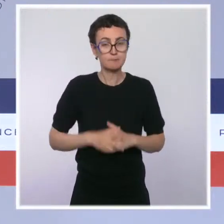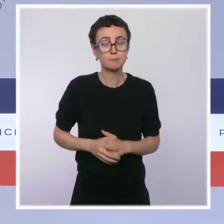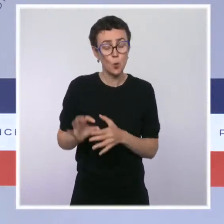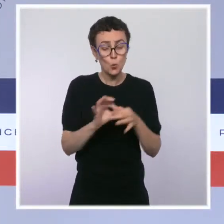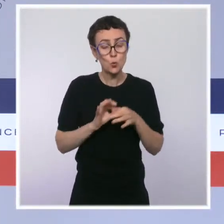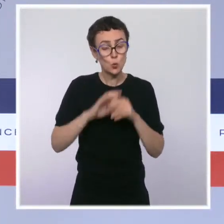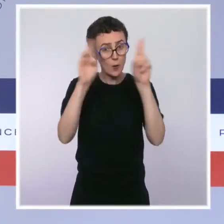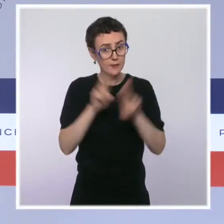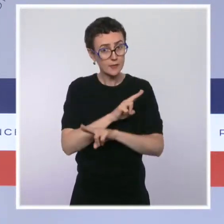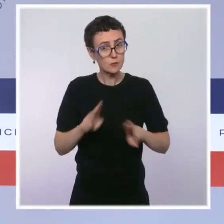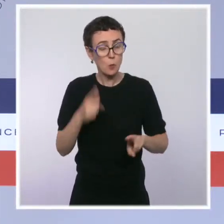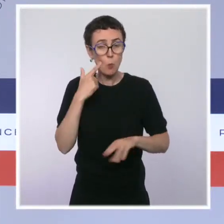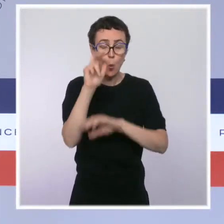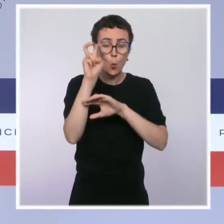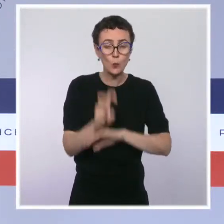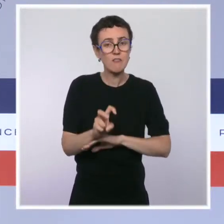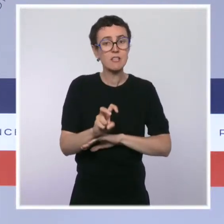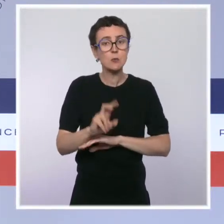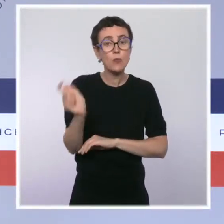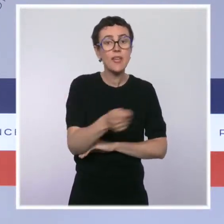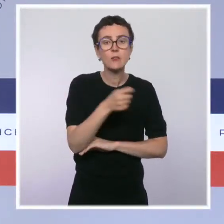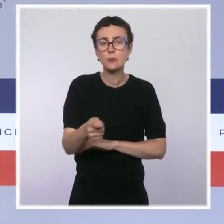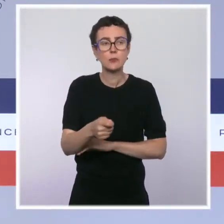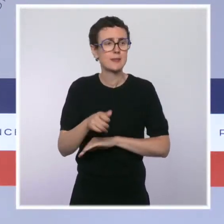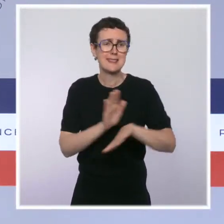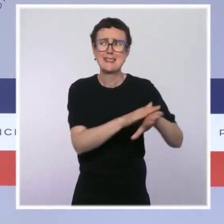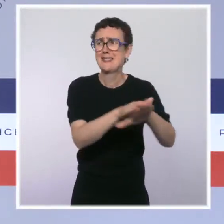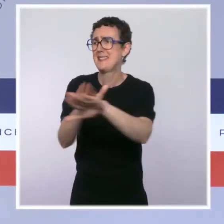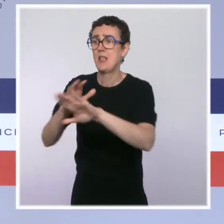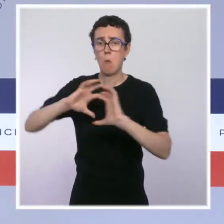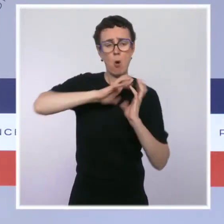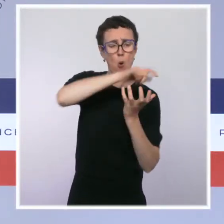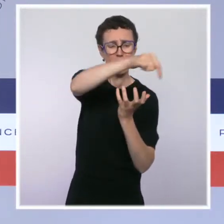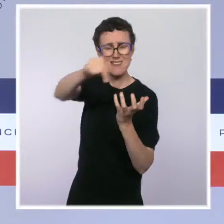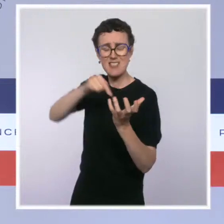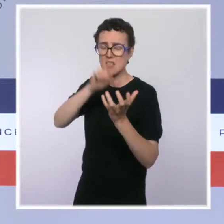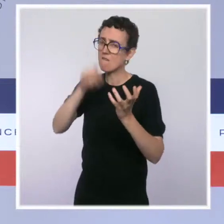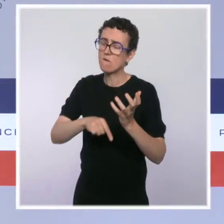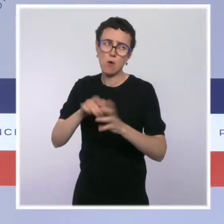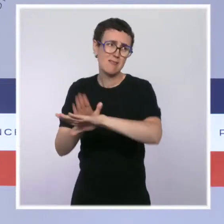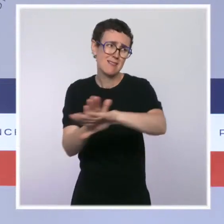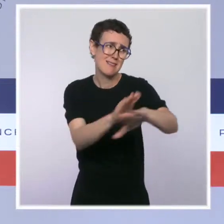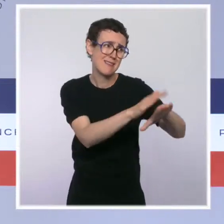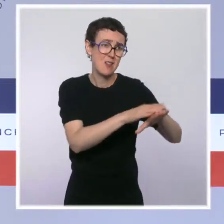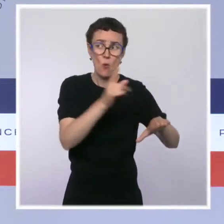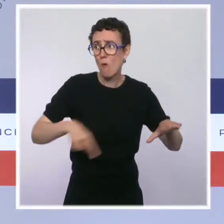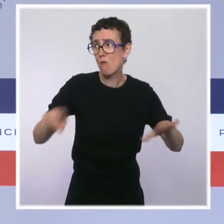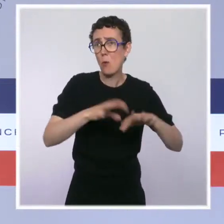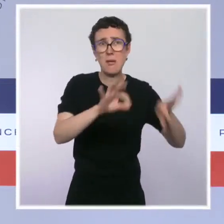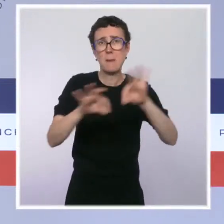conservation de la nature a appelé tous les États à protéger 30 % de leurs territoires terrestres et maritimes.